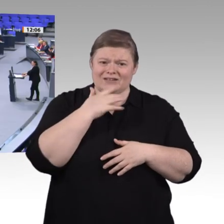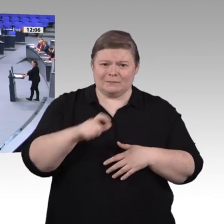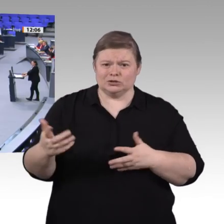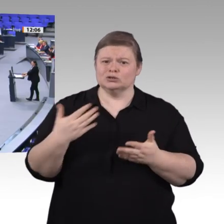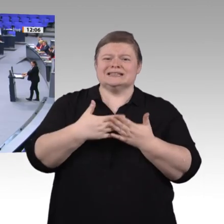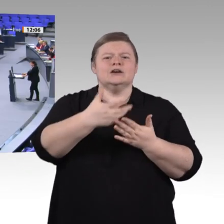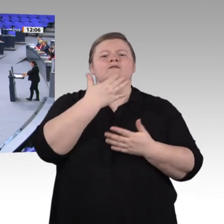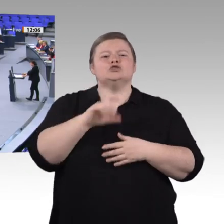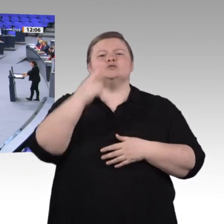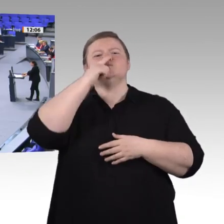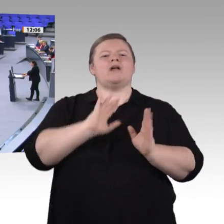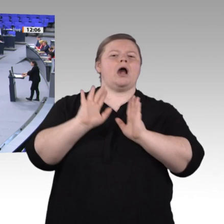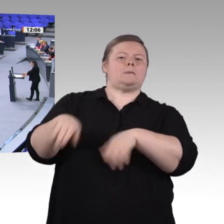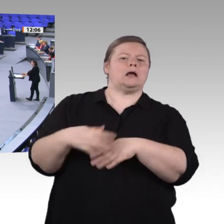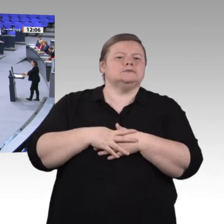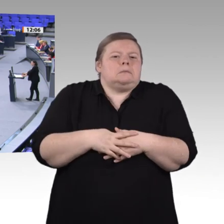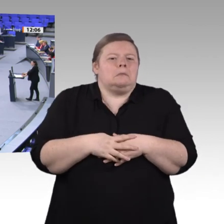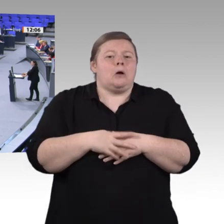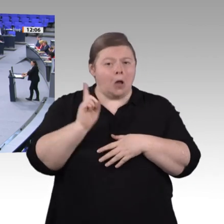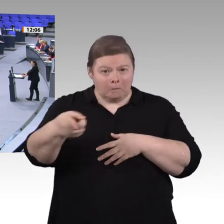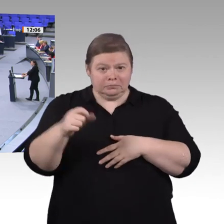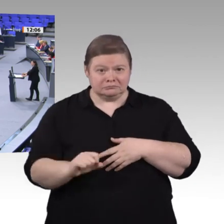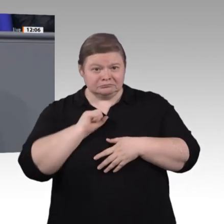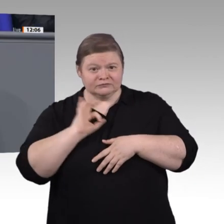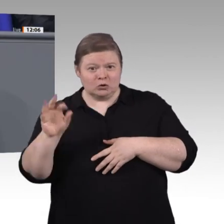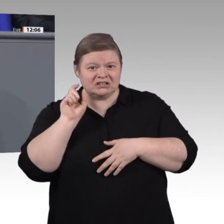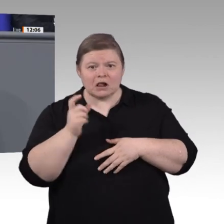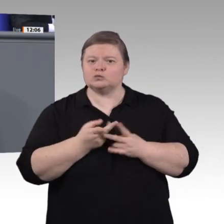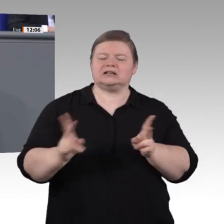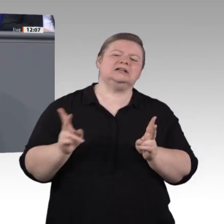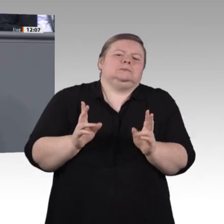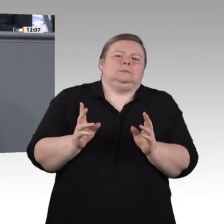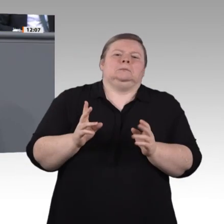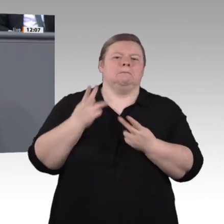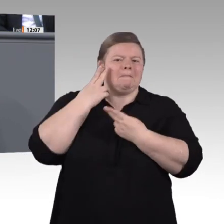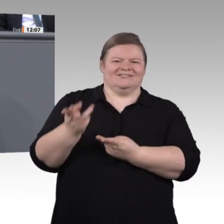Dabei geht es uns um die Frage, ob Männer und Frauen, Jungen und Mädchen gleichermaßen